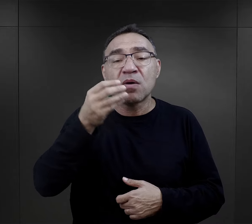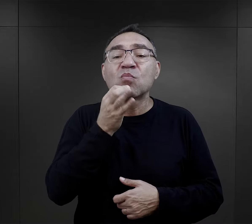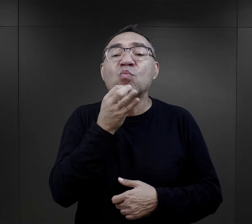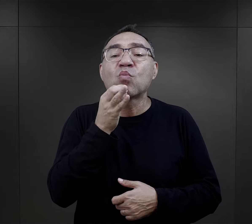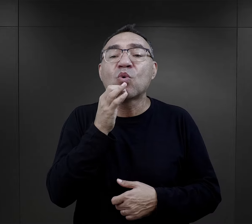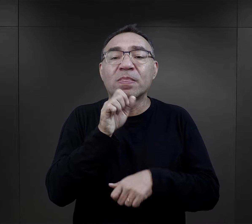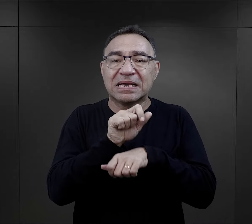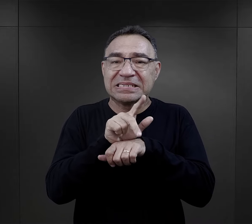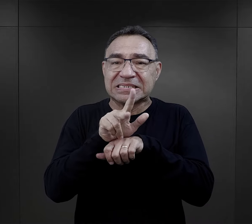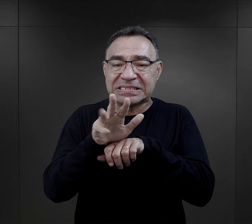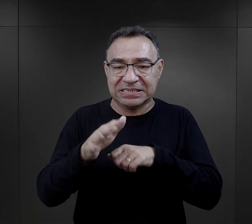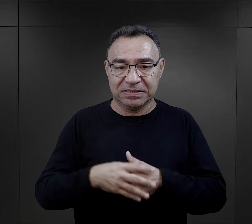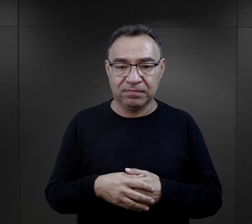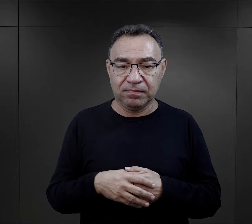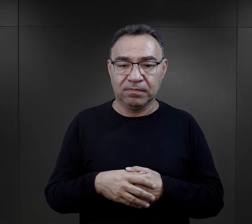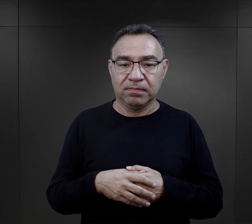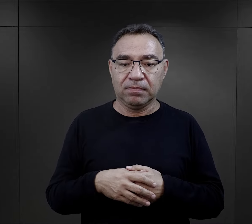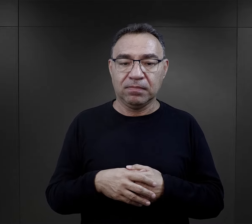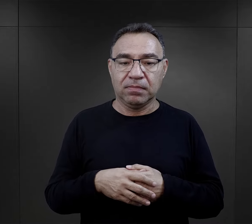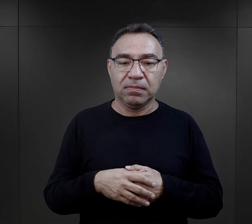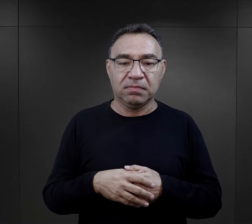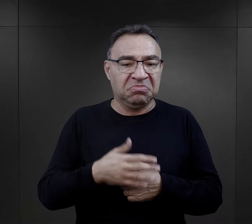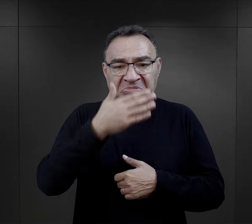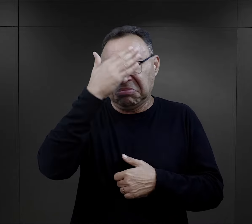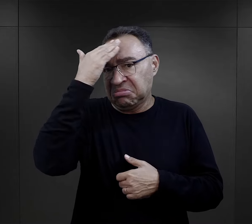była uczennicą, była nastolatką,